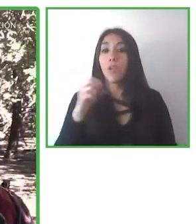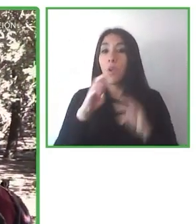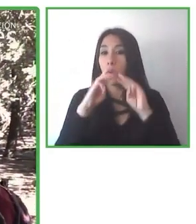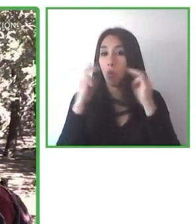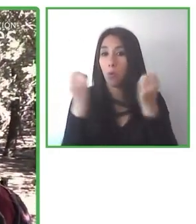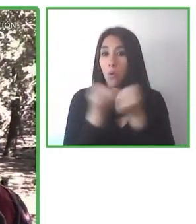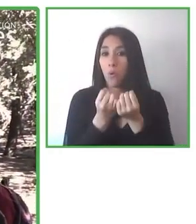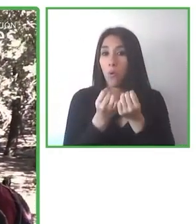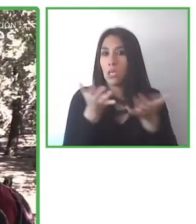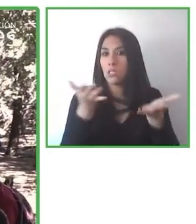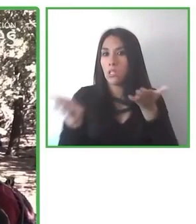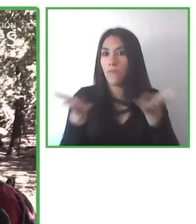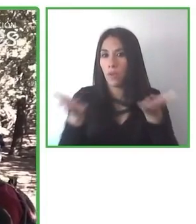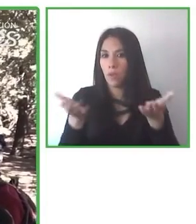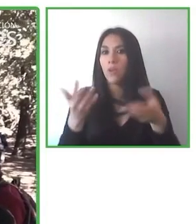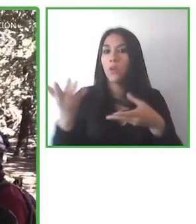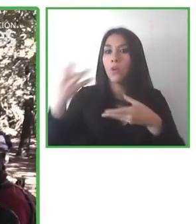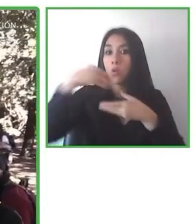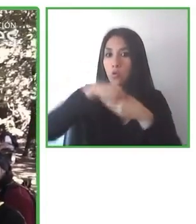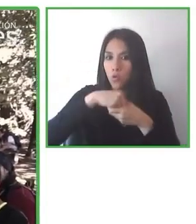ganado diferentes premios internacionales.